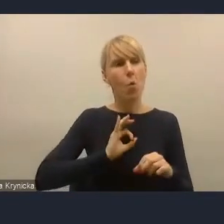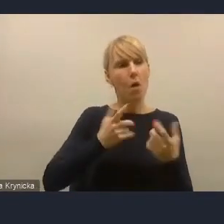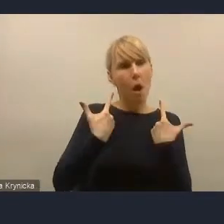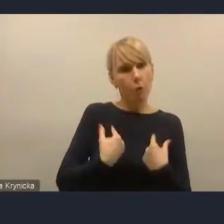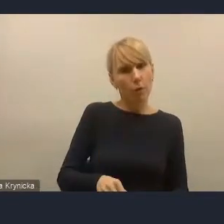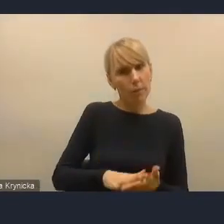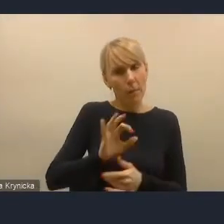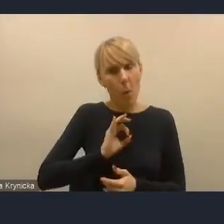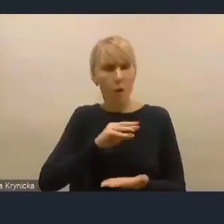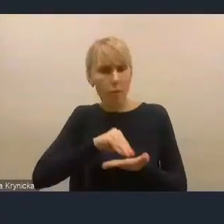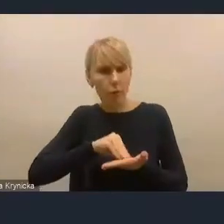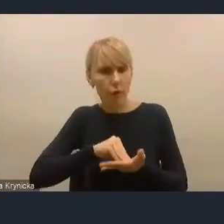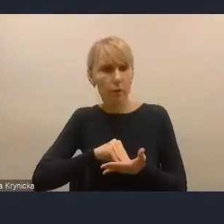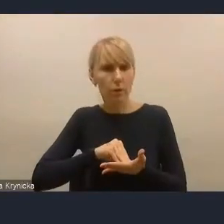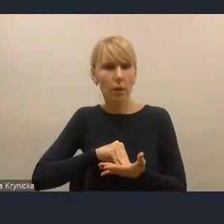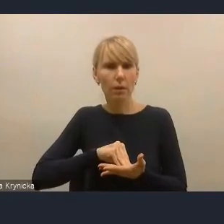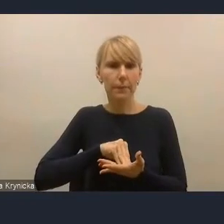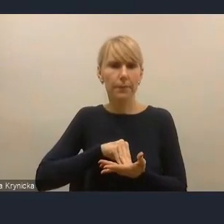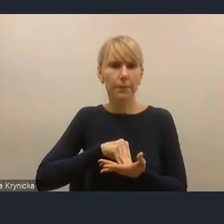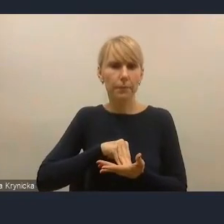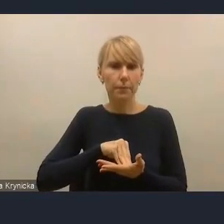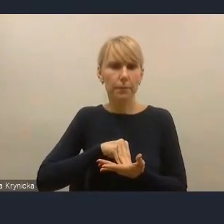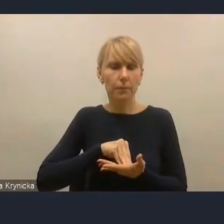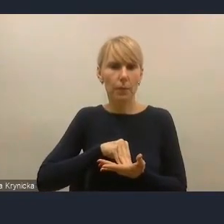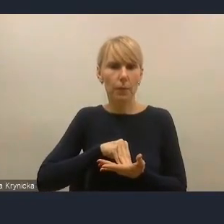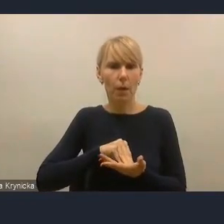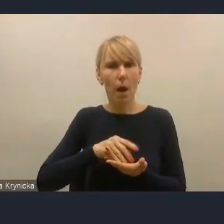ale też niejako grupowego przemyślenia